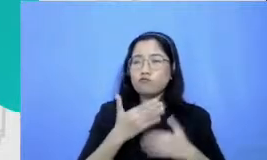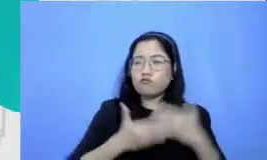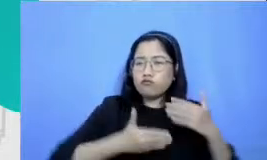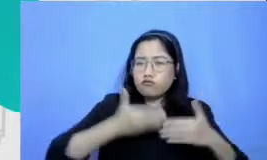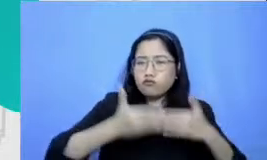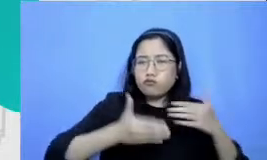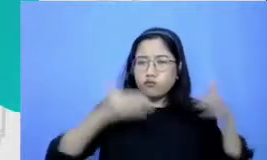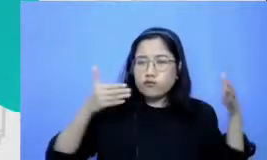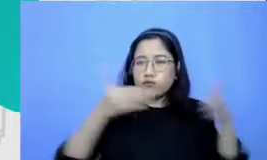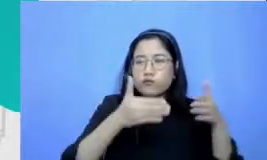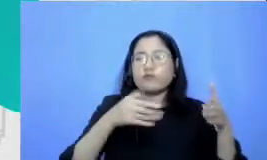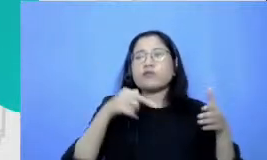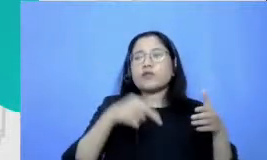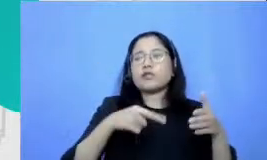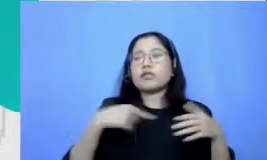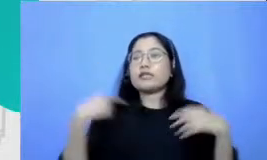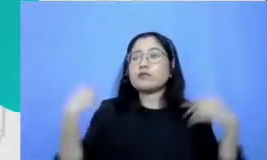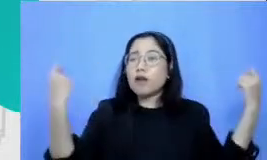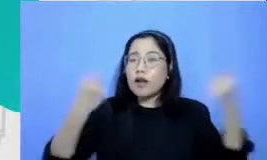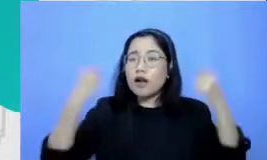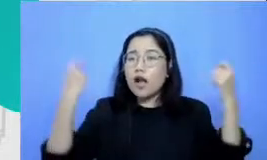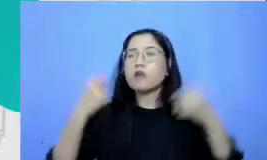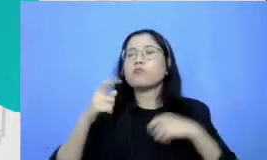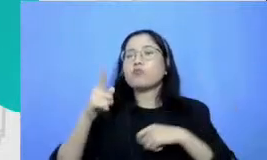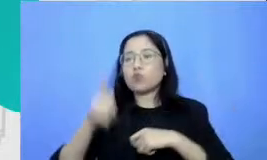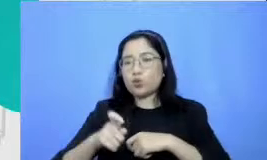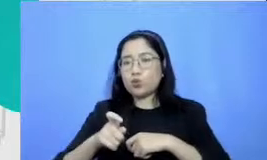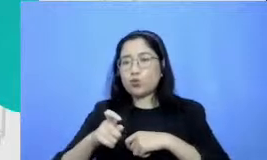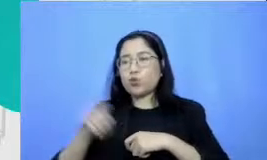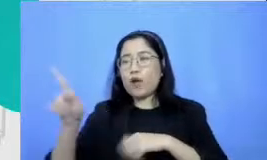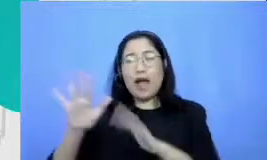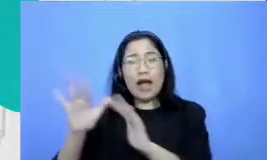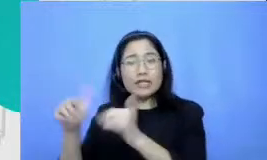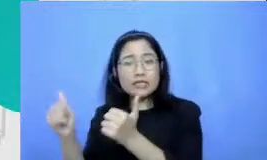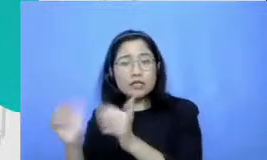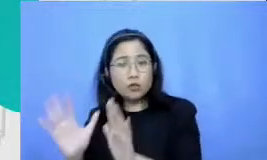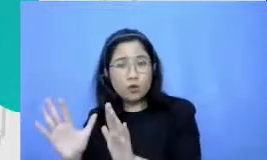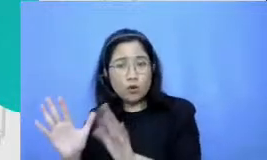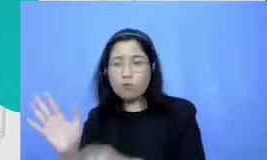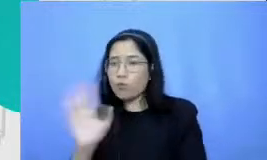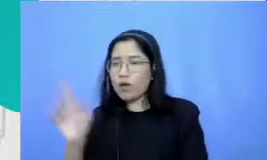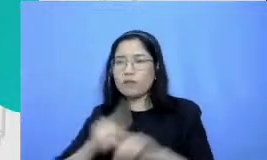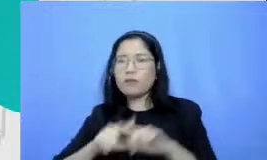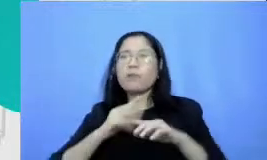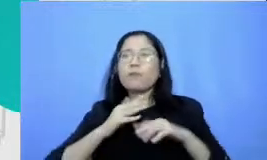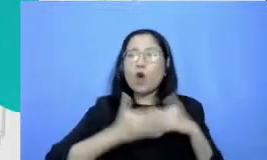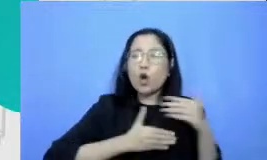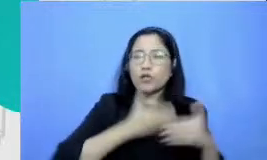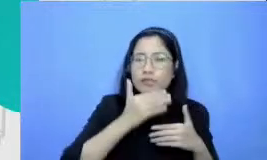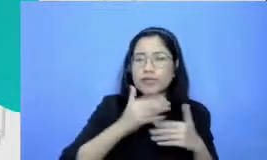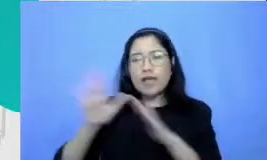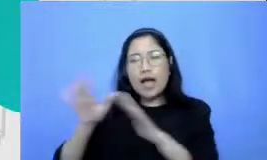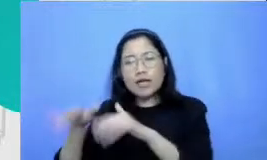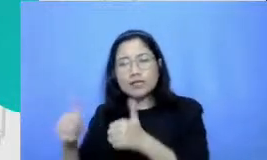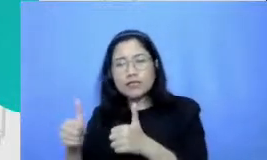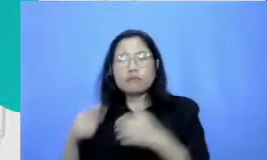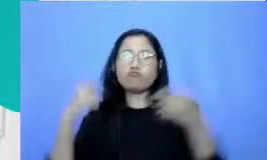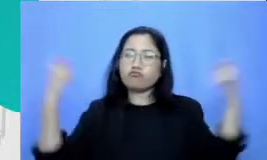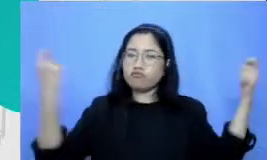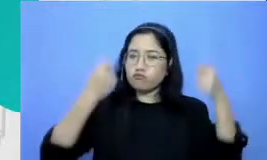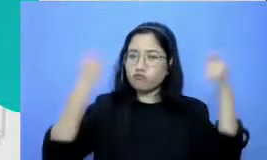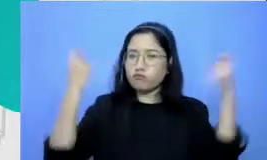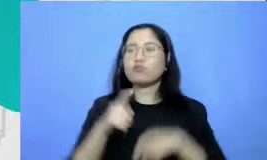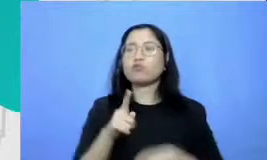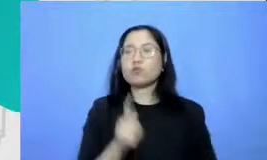merayakan bukan cuma hasilnya tapi juga prosesnya Jadi pertanyaan Bapak dan Ibu Eva yakubus